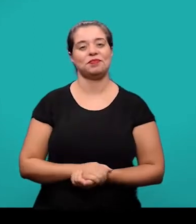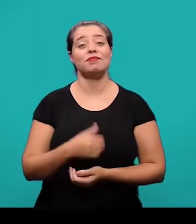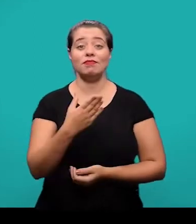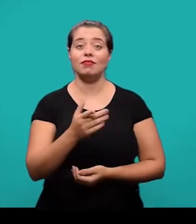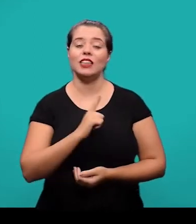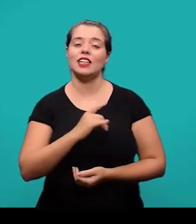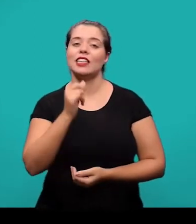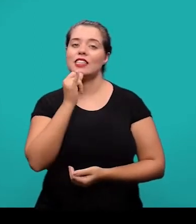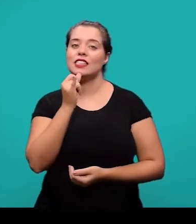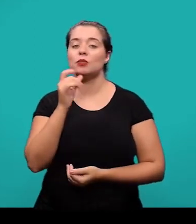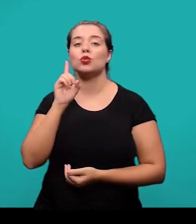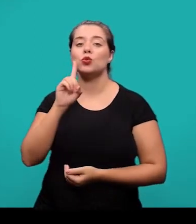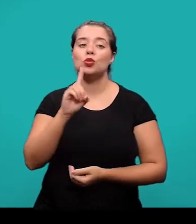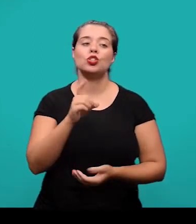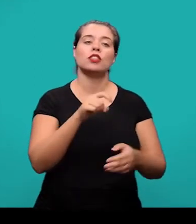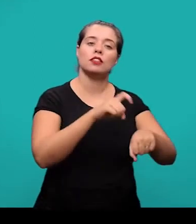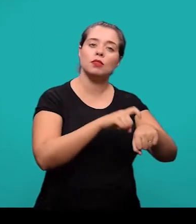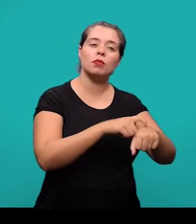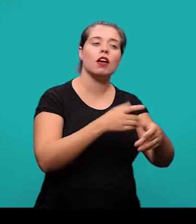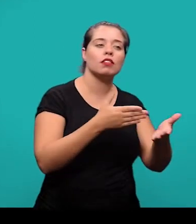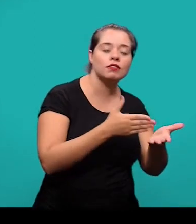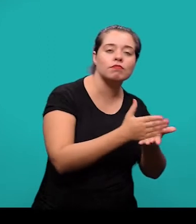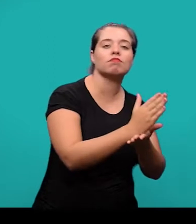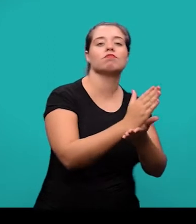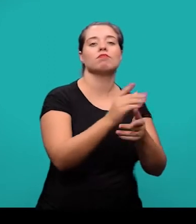Aqui nós temos o exemplo, da data de submissão e aprovação do artigo